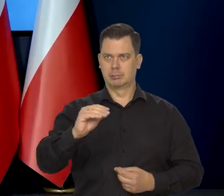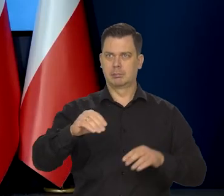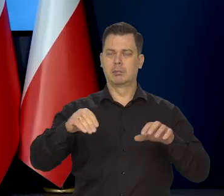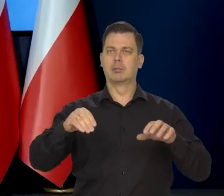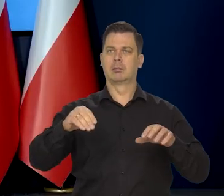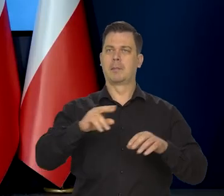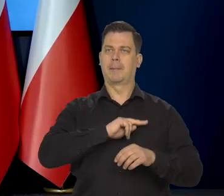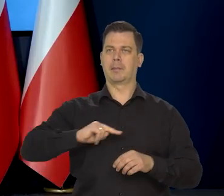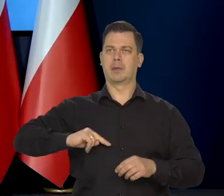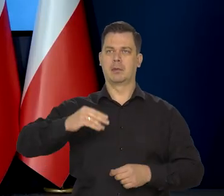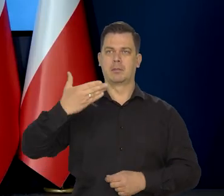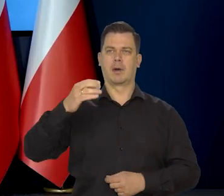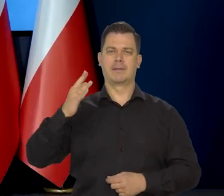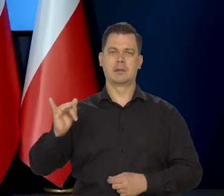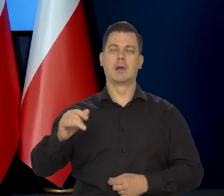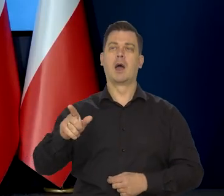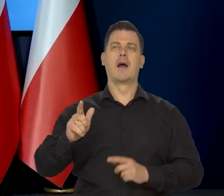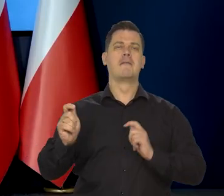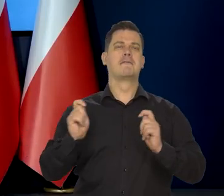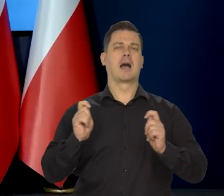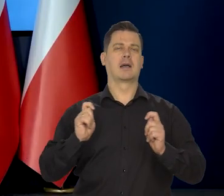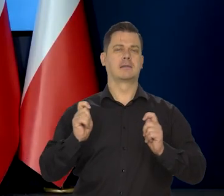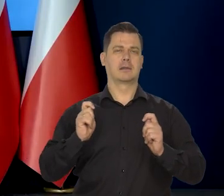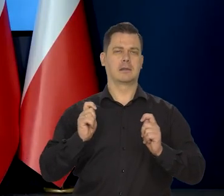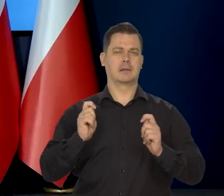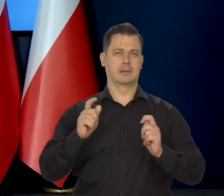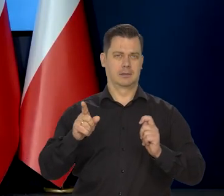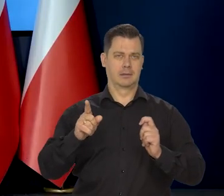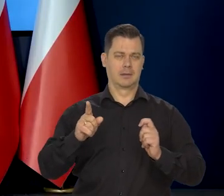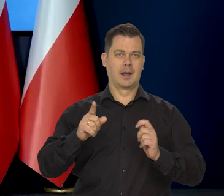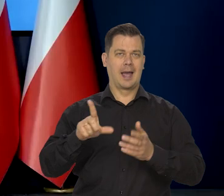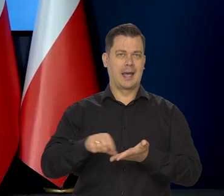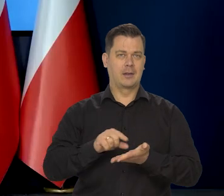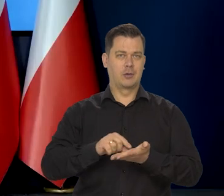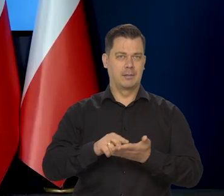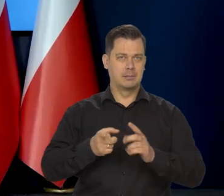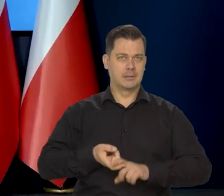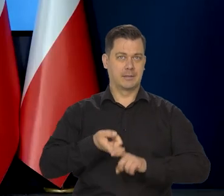czy ich ewentualne przedłużenie w powszechnej formule na przyszły rok mogłoby wpłynąć na decyzję Rady,